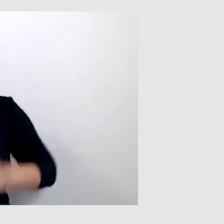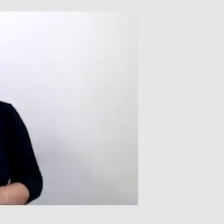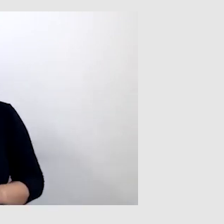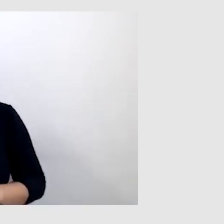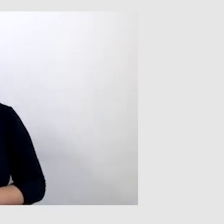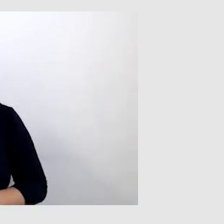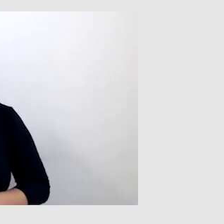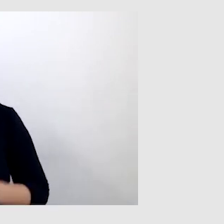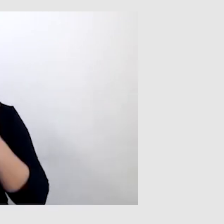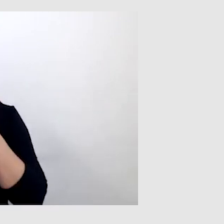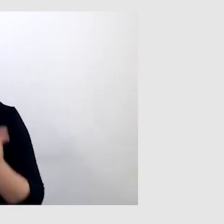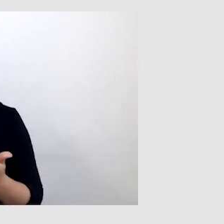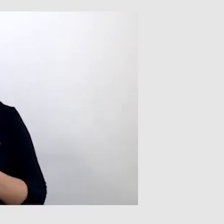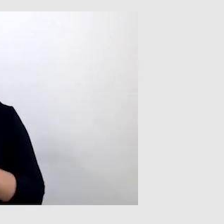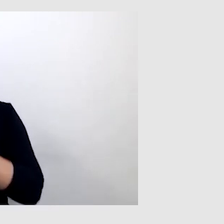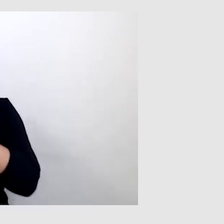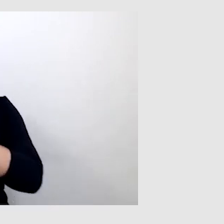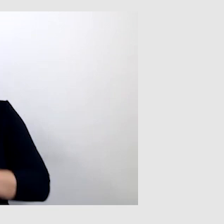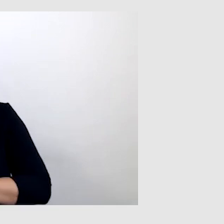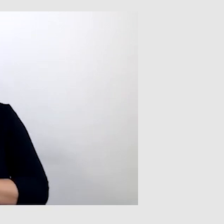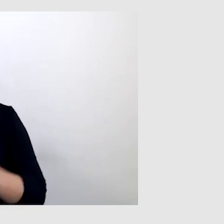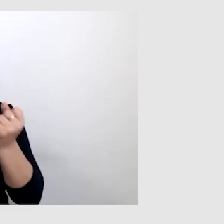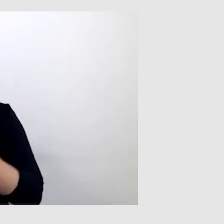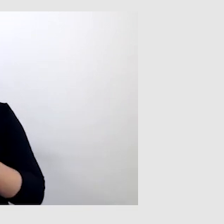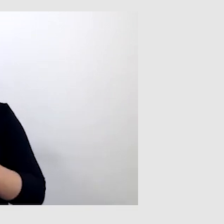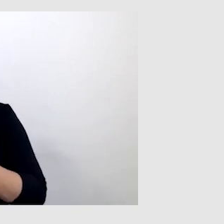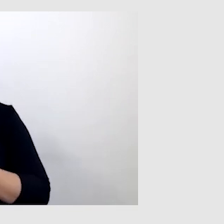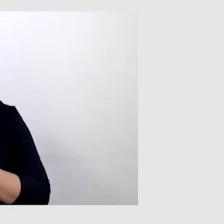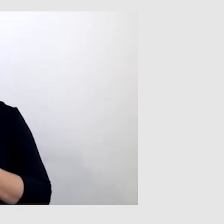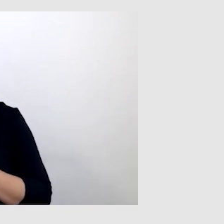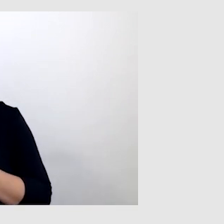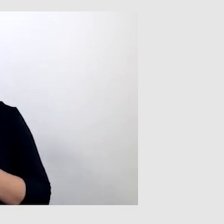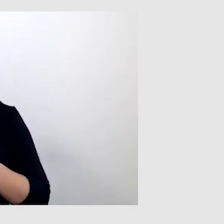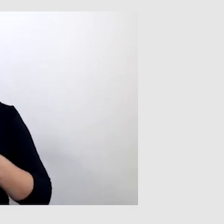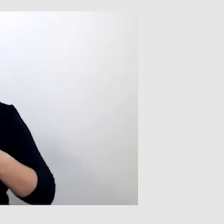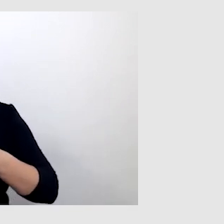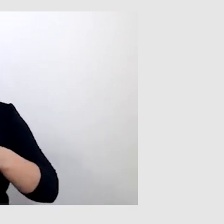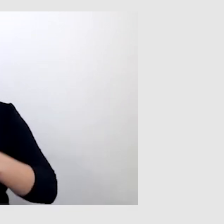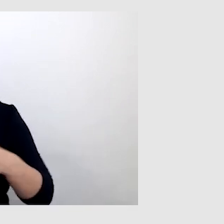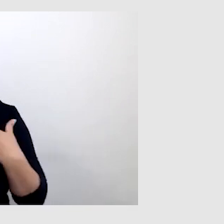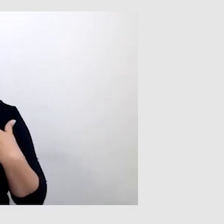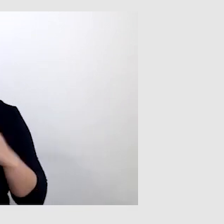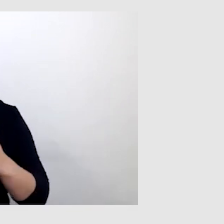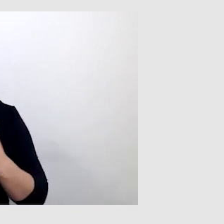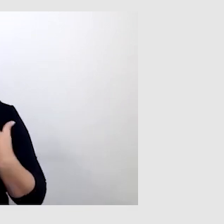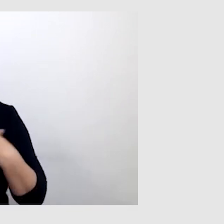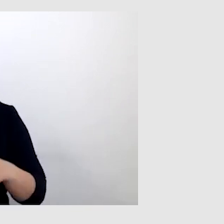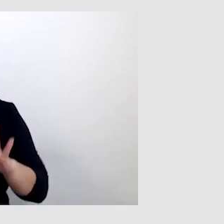Dzięki rehabilitacji nauczyłem się funkcjonować jak osoba prawie słysząca.